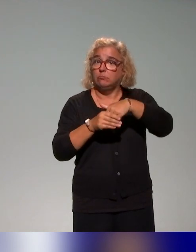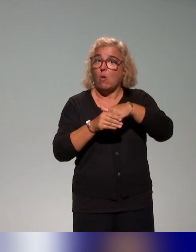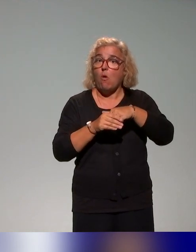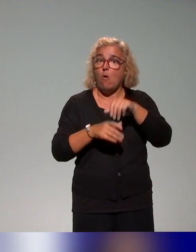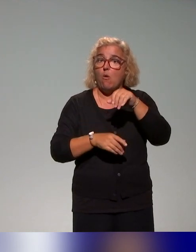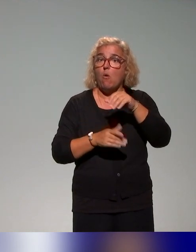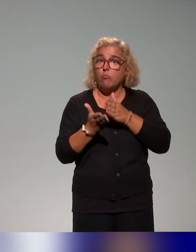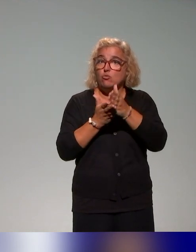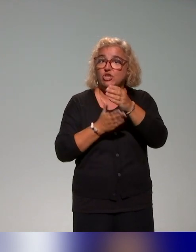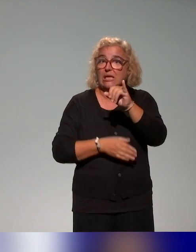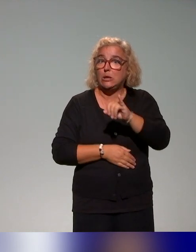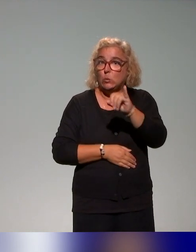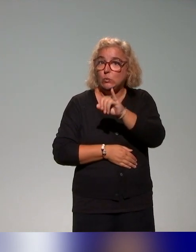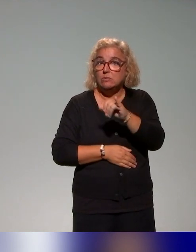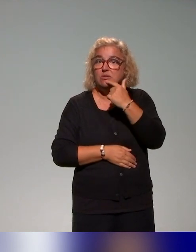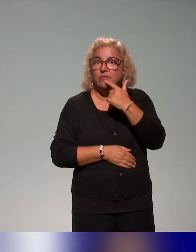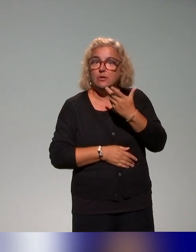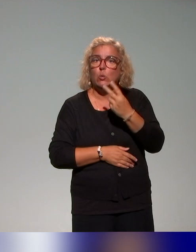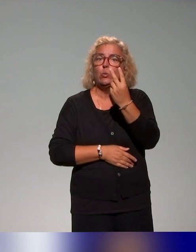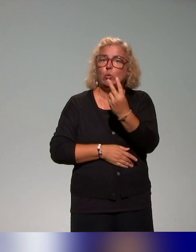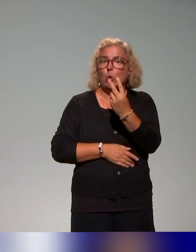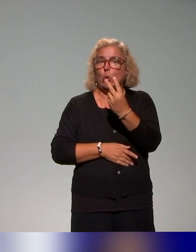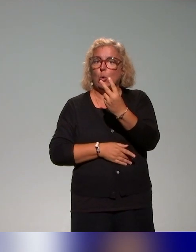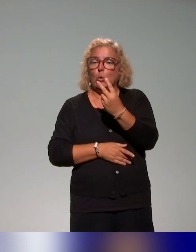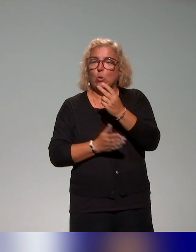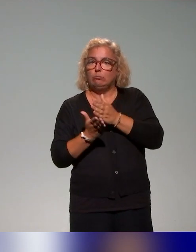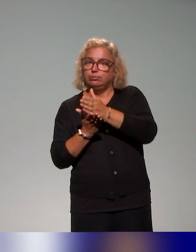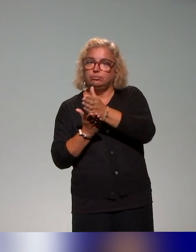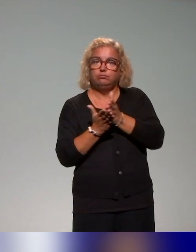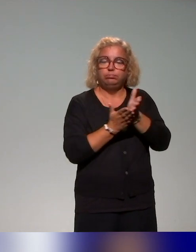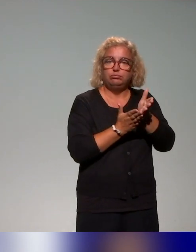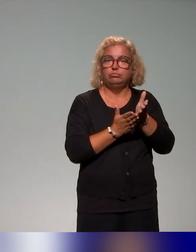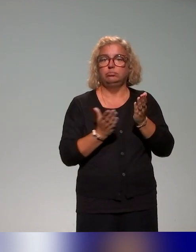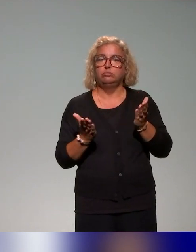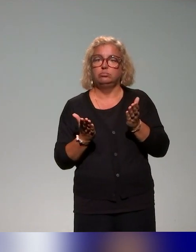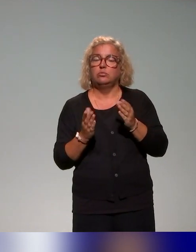avec deux types de formation, enfin d'actions, en tout cas. Un plan de formation qui est central.